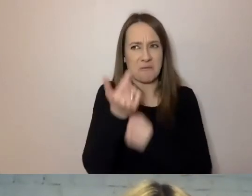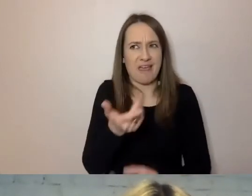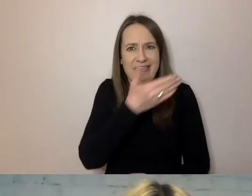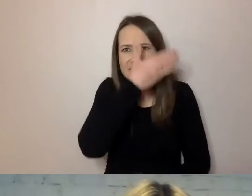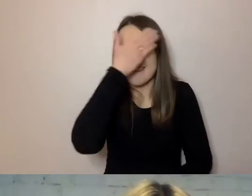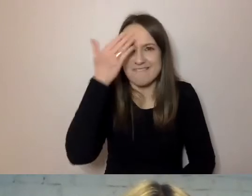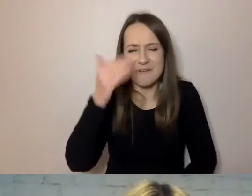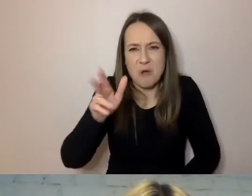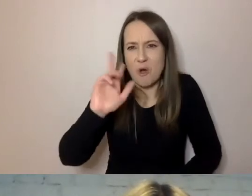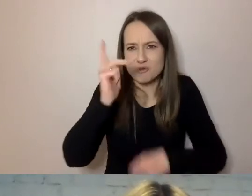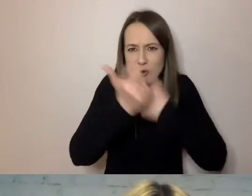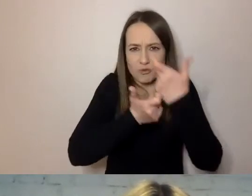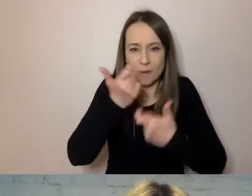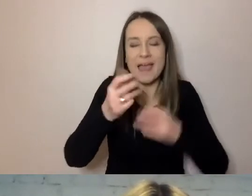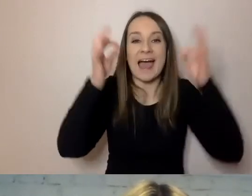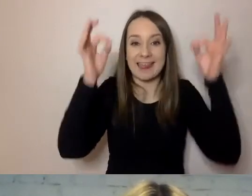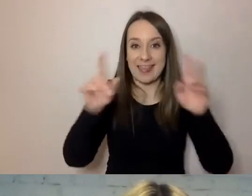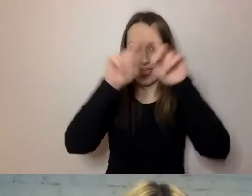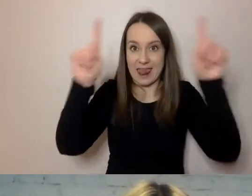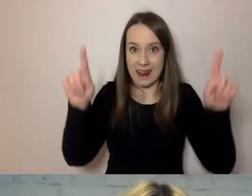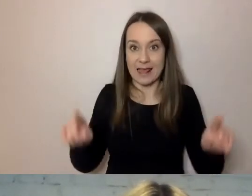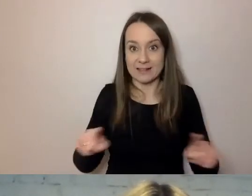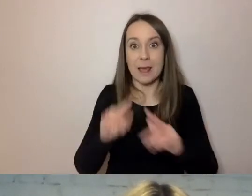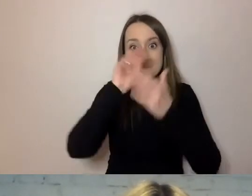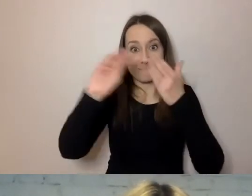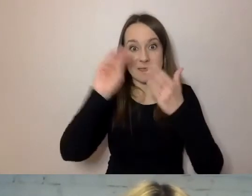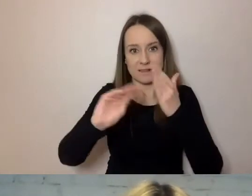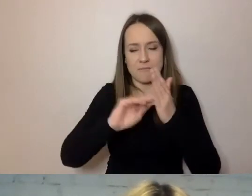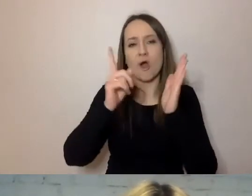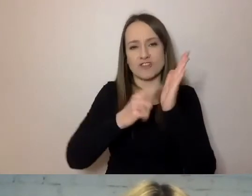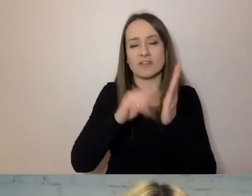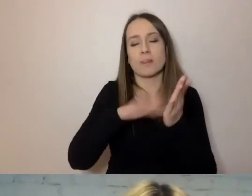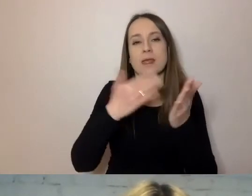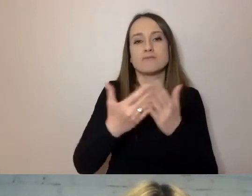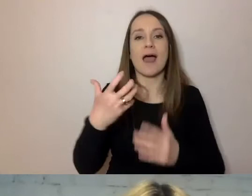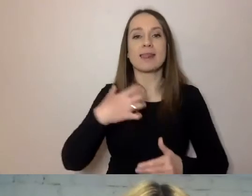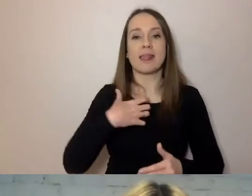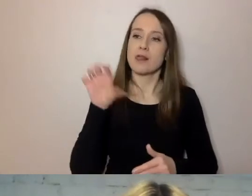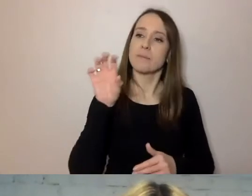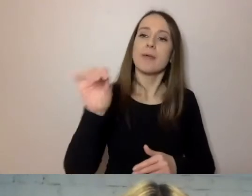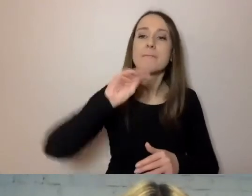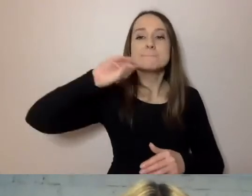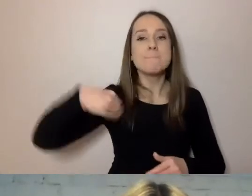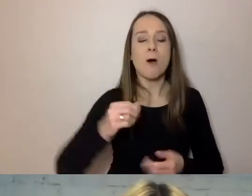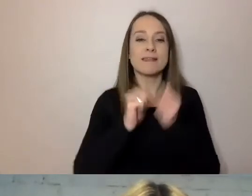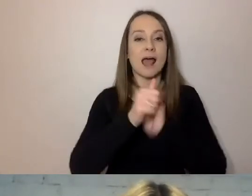Pod pismem najczęściej podpisany jest konkretny dyrektor, konkretny burmistrz, który podejmuje decyzje.